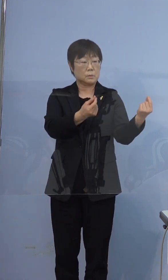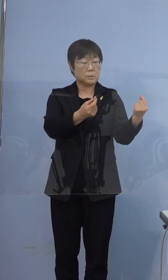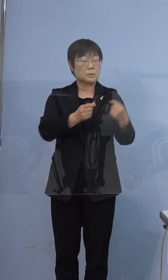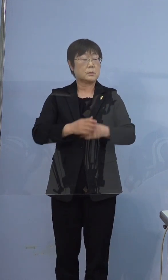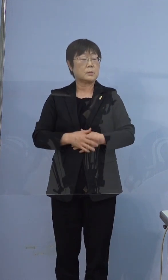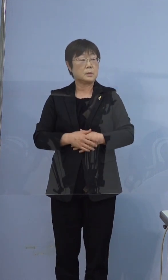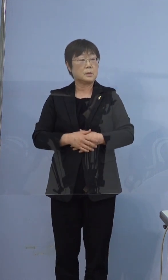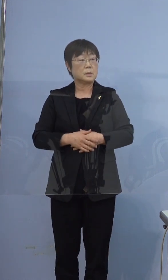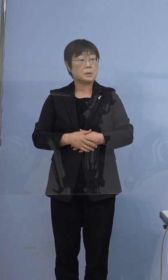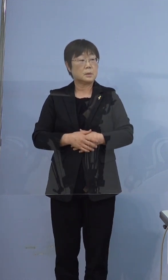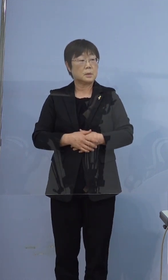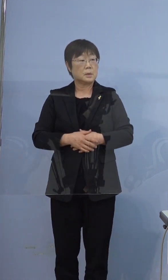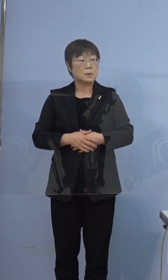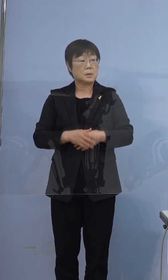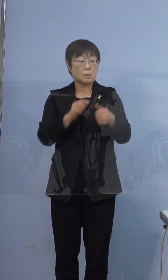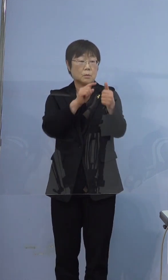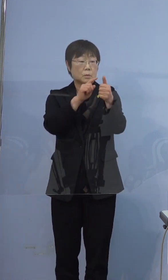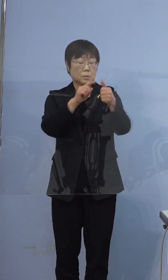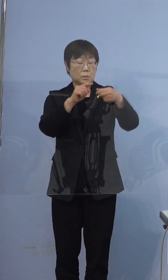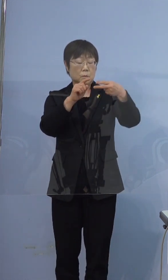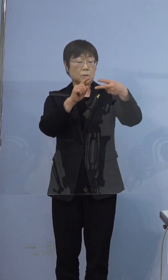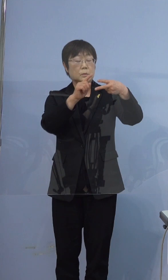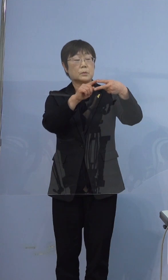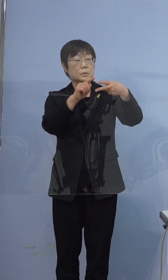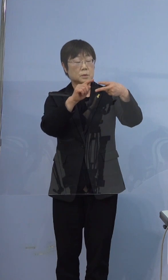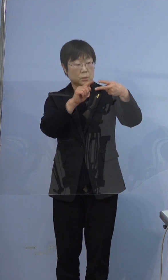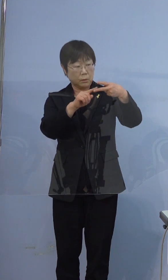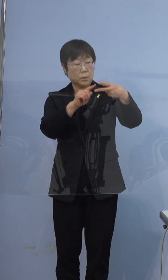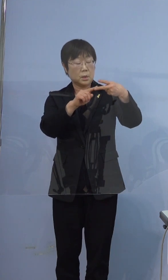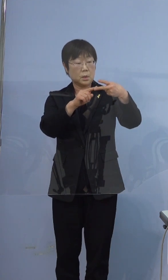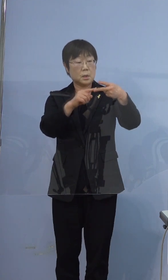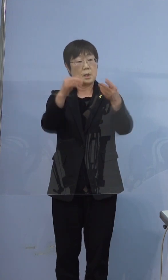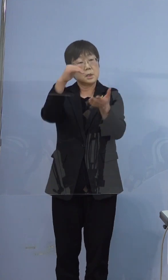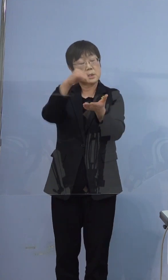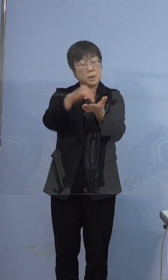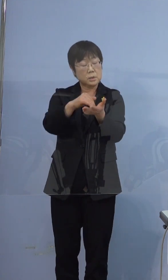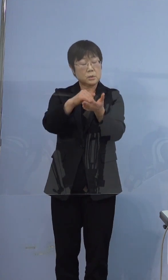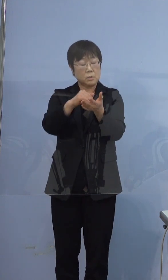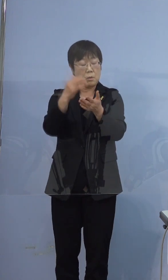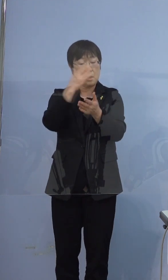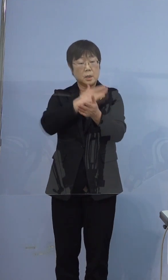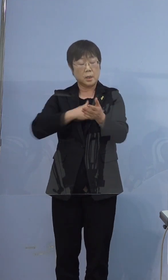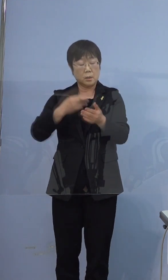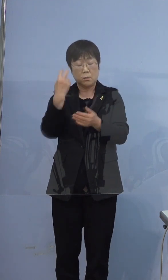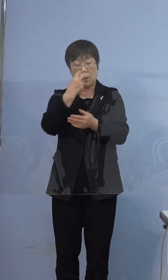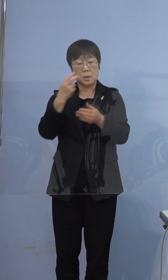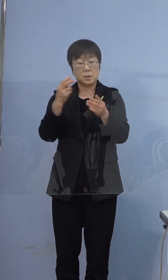そしたらこの方最終の健康観察期間は 何日までなんですか